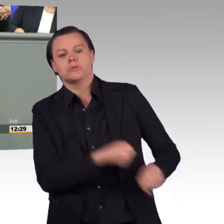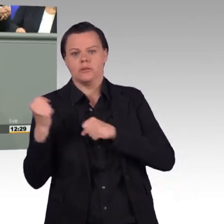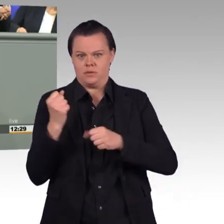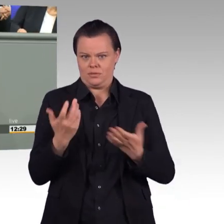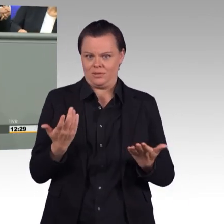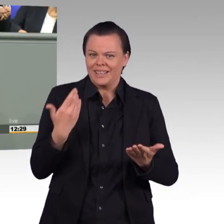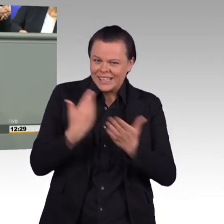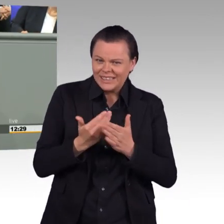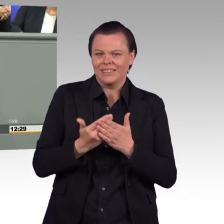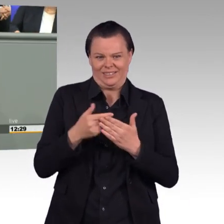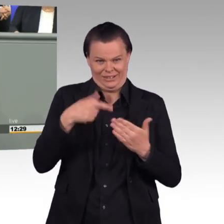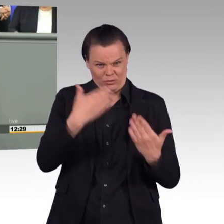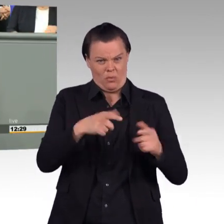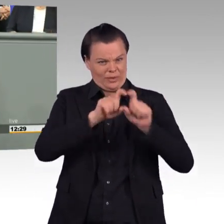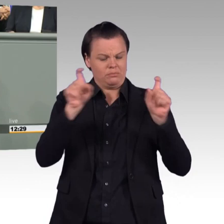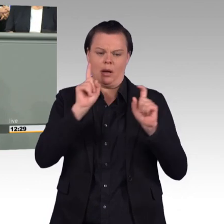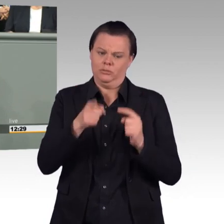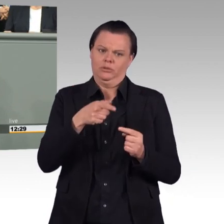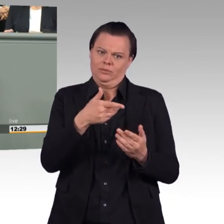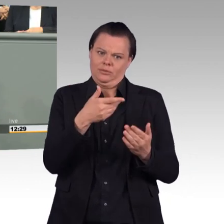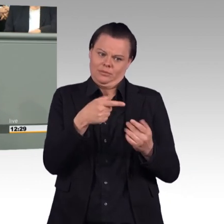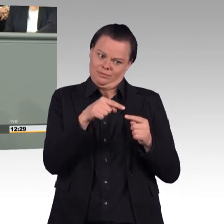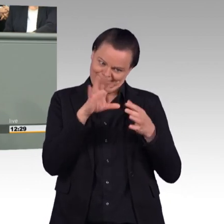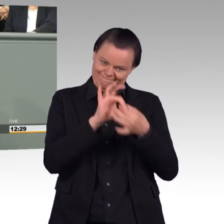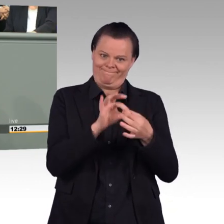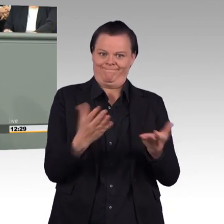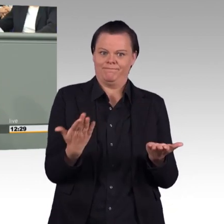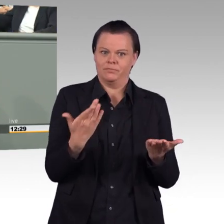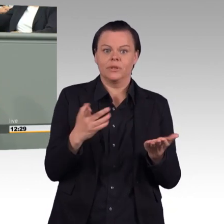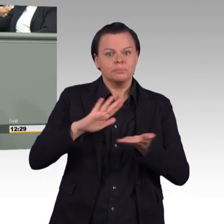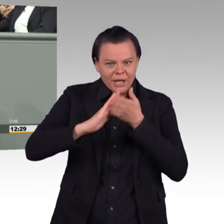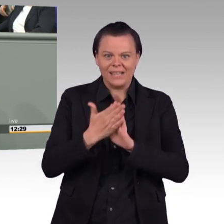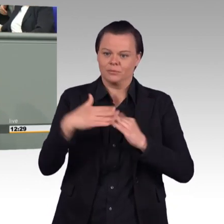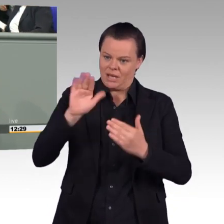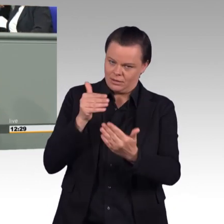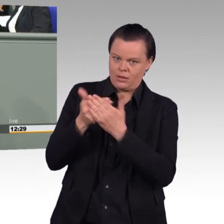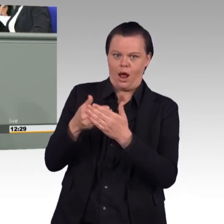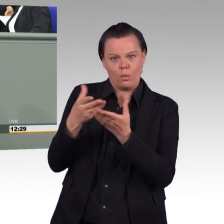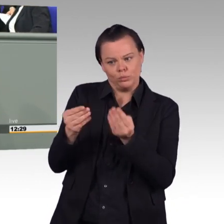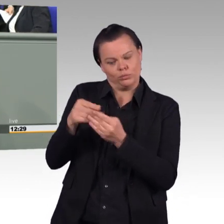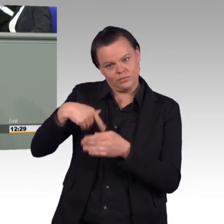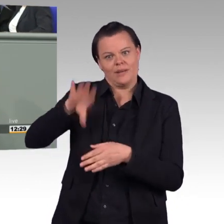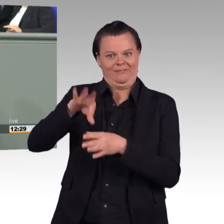Auch ich rede mit Angehörigen unserer Streitkräfte, die sagen, wenn es um Lehrgänge geht, wenn es um Übungen geht, dann brauchen wir